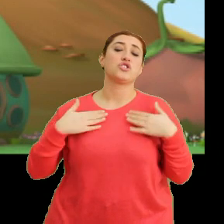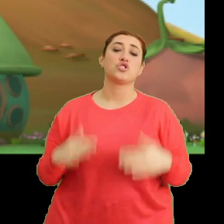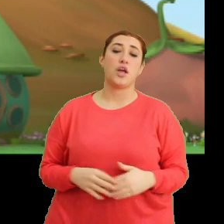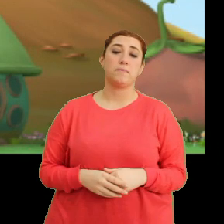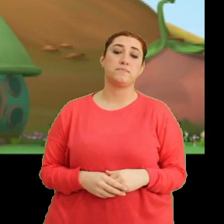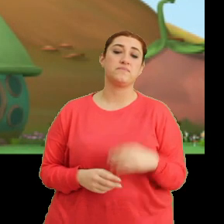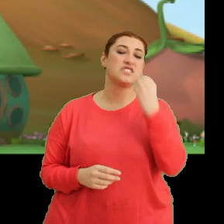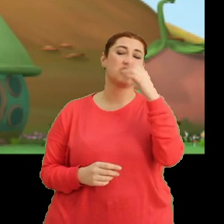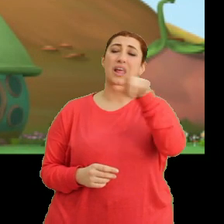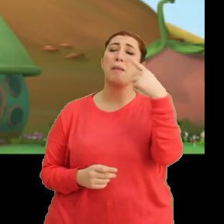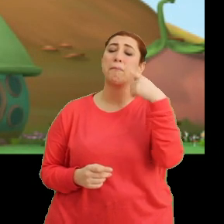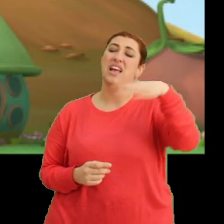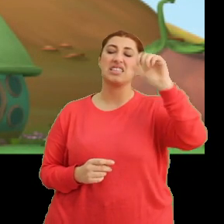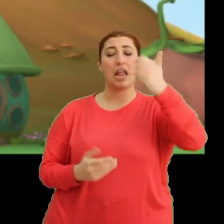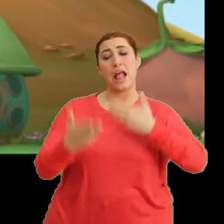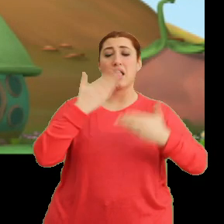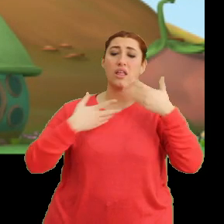Çiçeğe de siz bakın. Yarın bana anlatırsınız.